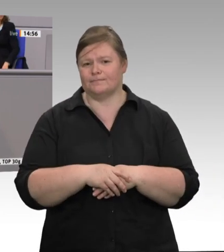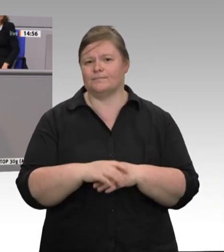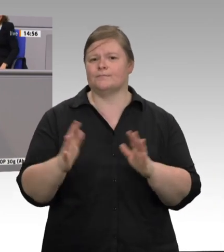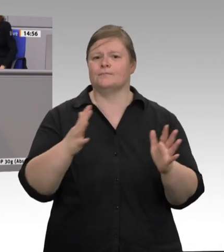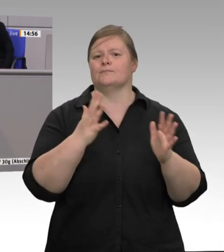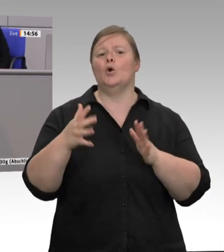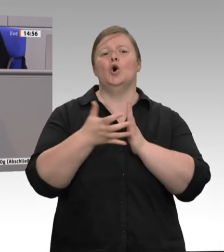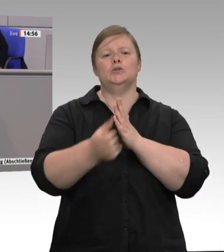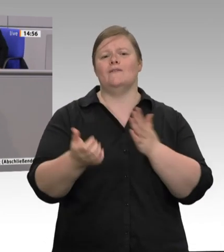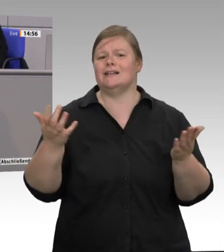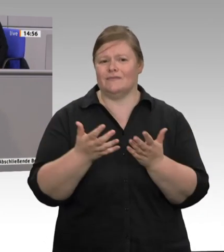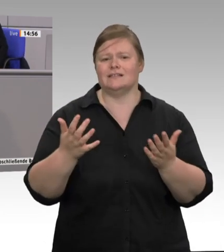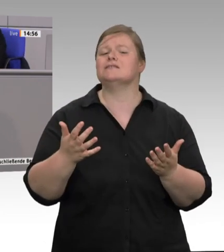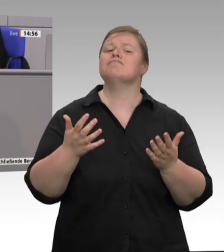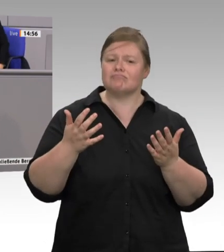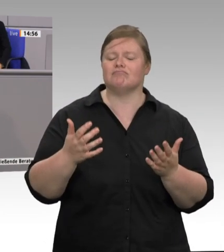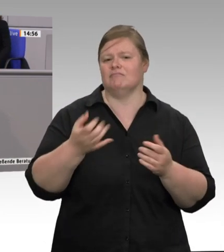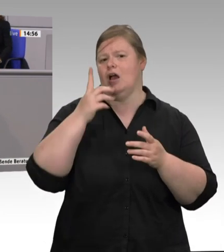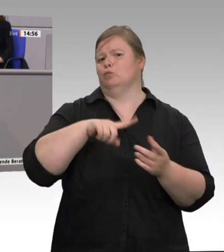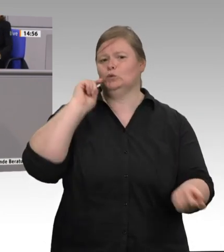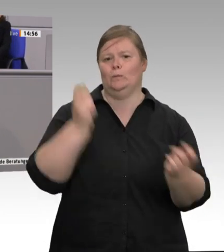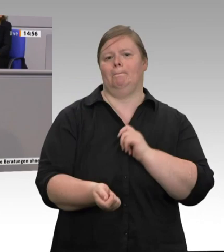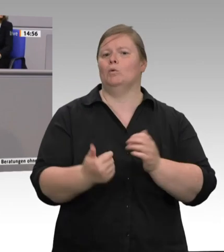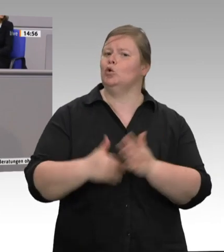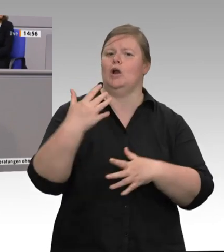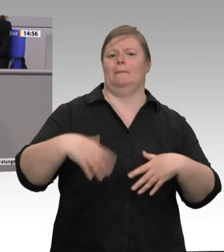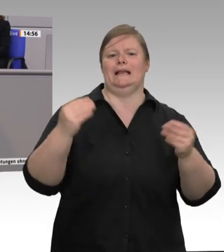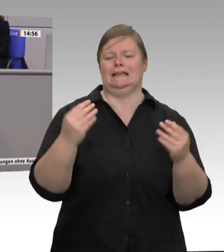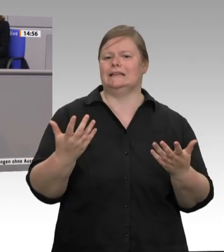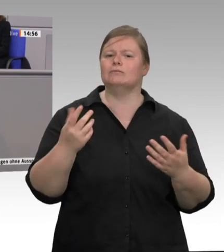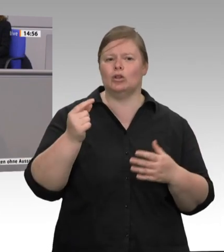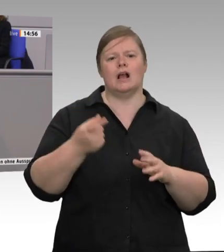aufhören, an freiwilligen Vereinbarungen leidenschaftlich herumzubasteln, wie unsere